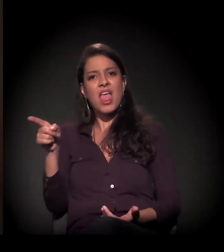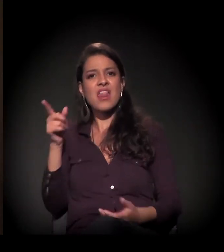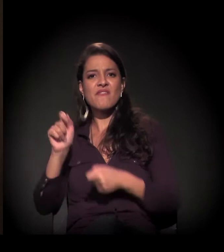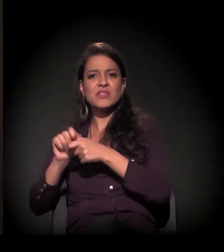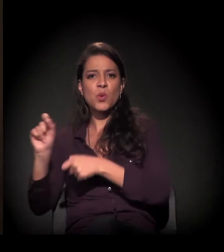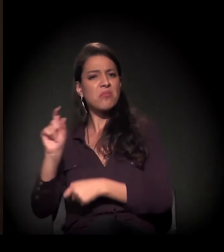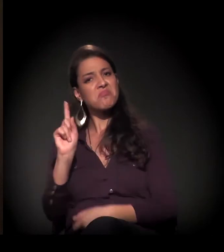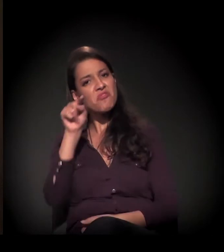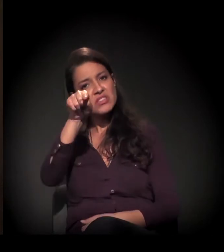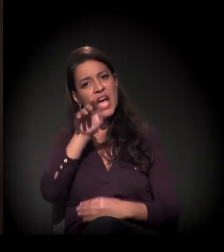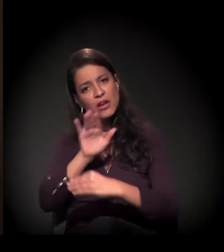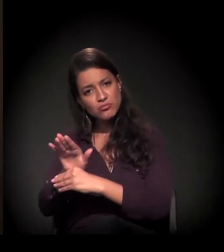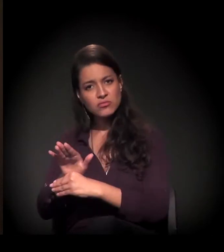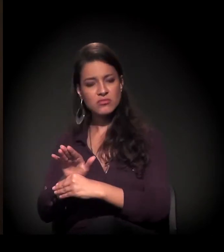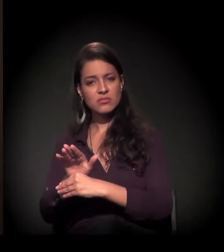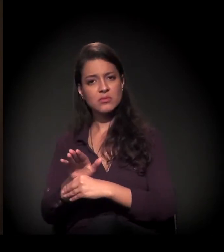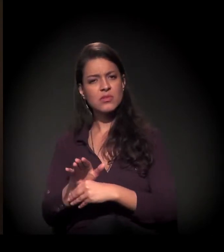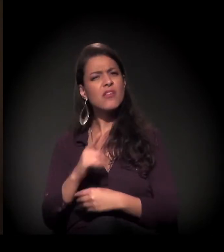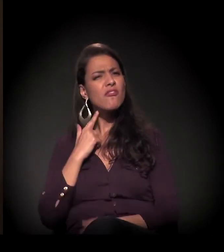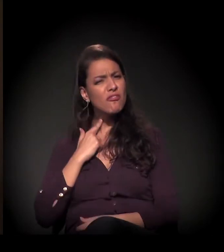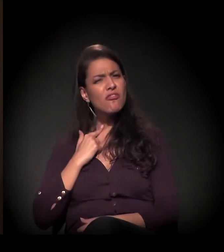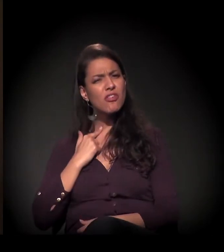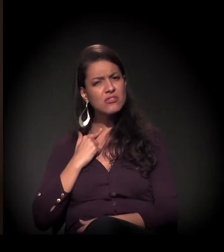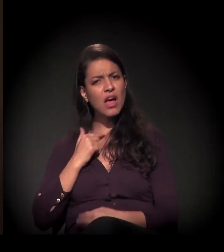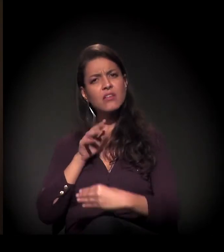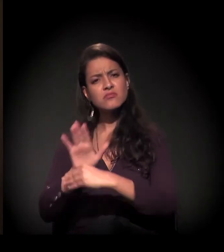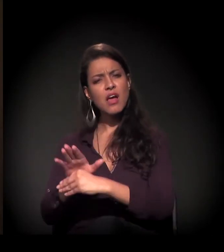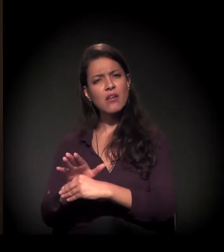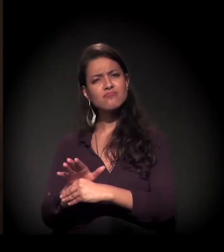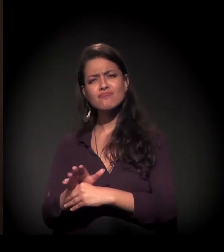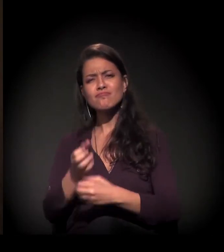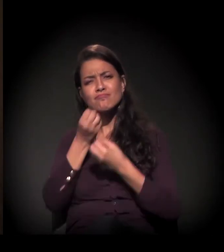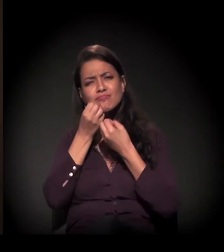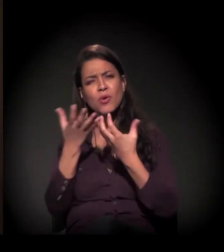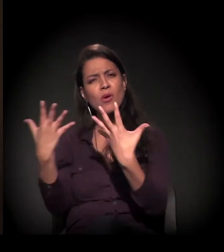Quem quiser fazer, com certeza, será bem-vindo!